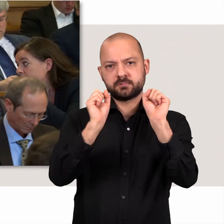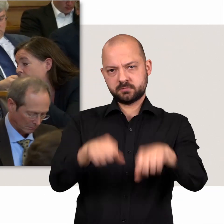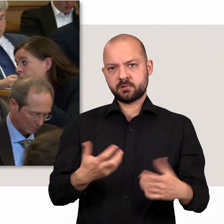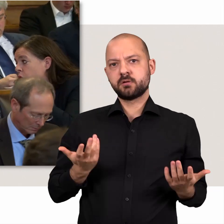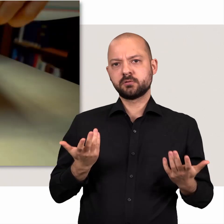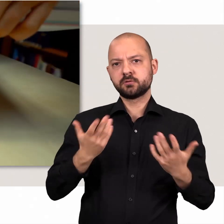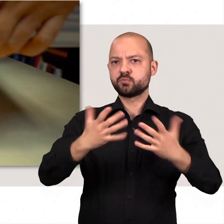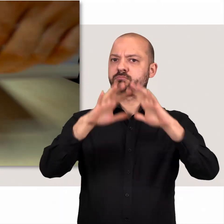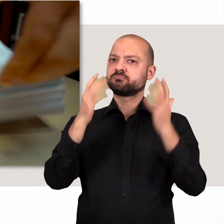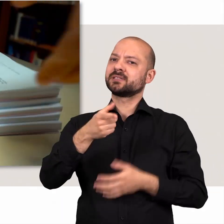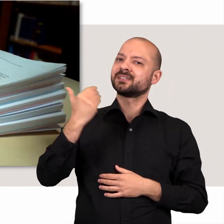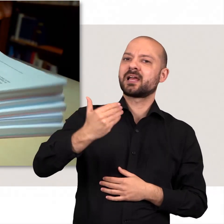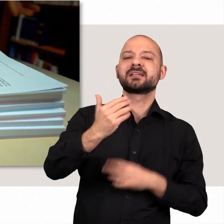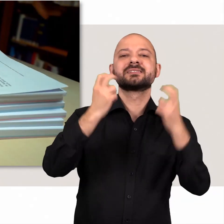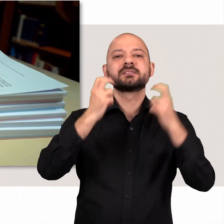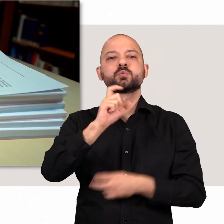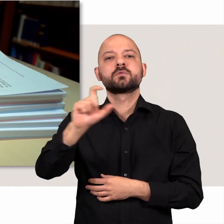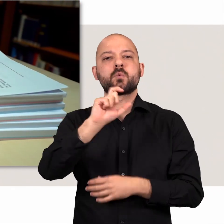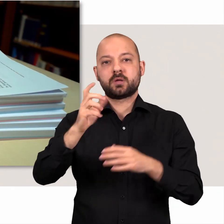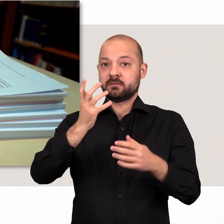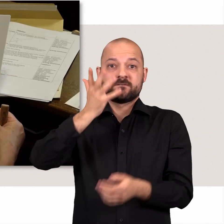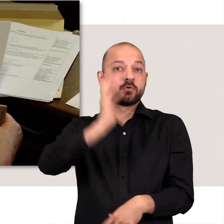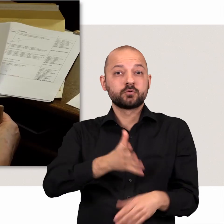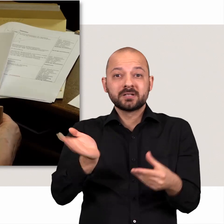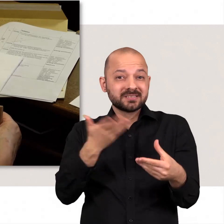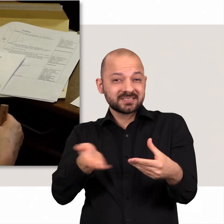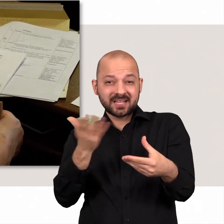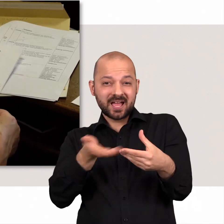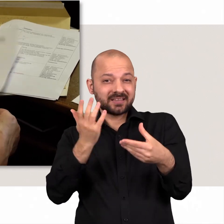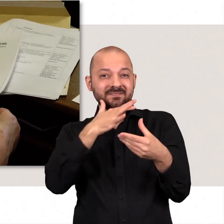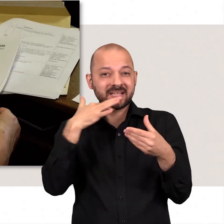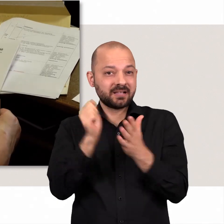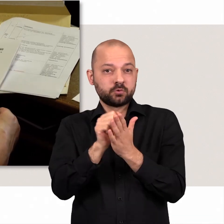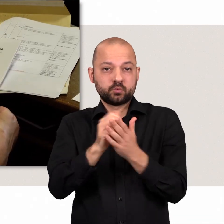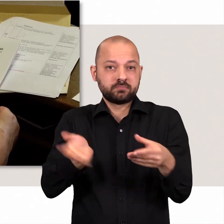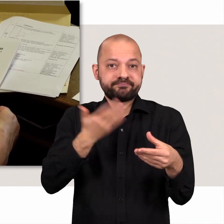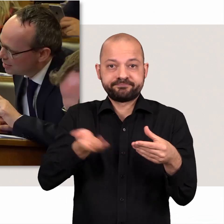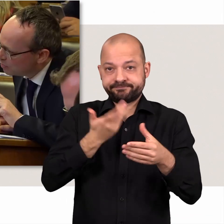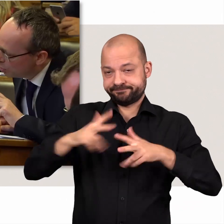Zusammengenommen ergibt das in jeder Sitzungswoche mehr als 500 Seiten an Drucksachen.